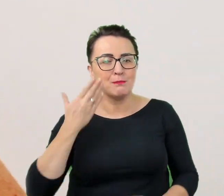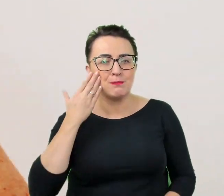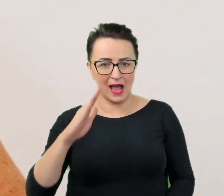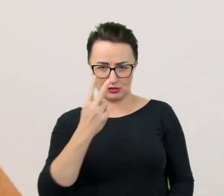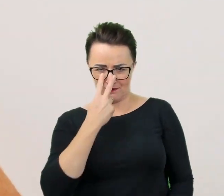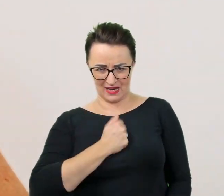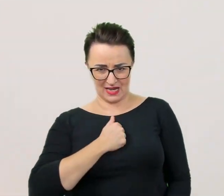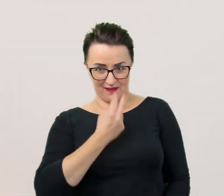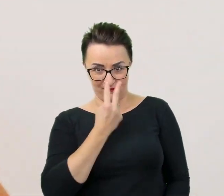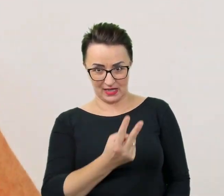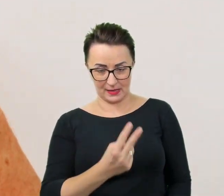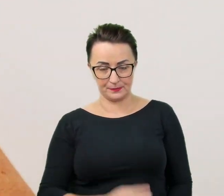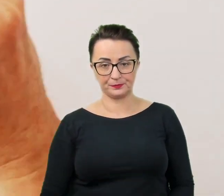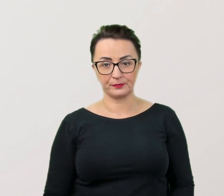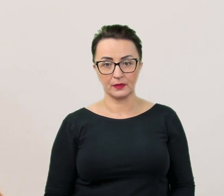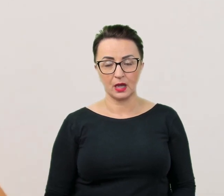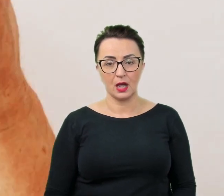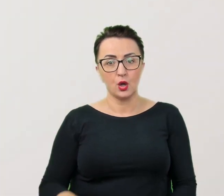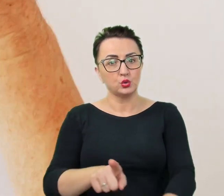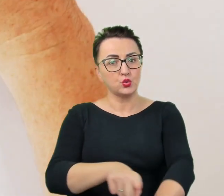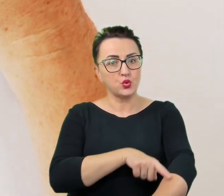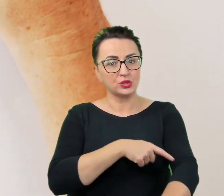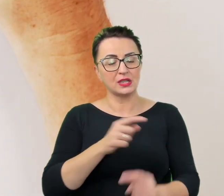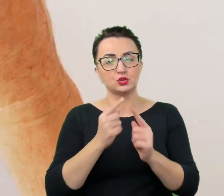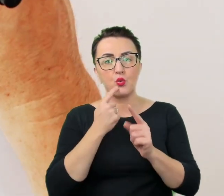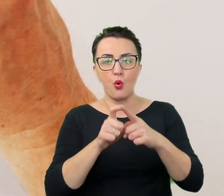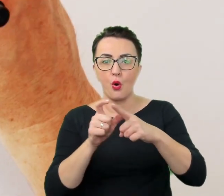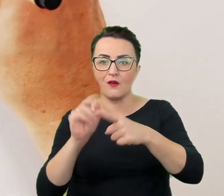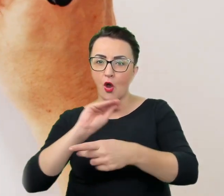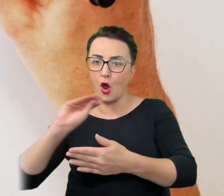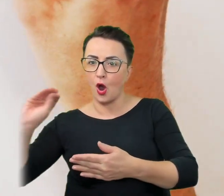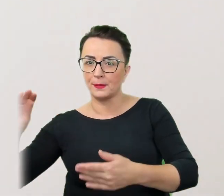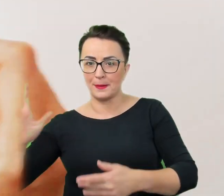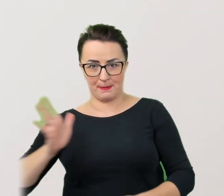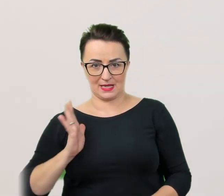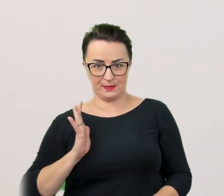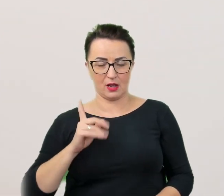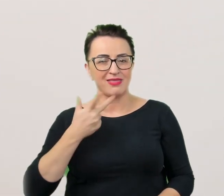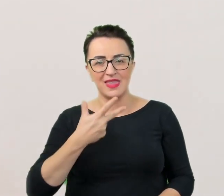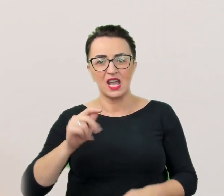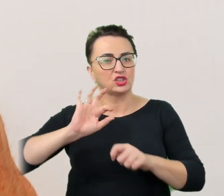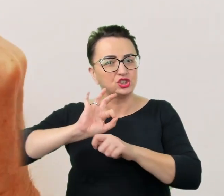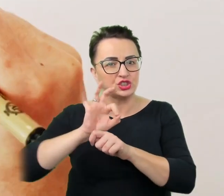Przyjęło się, że dłuższe nazwy opisowe są bezpieczne, czyli nie krzywdzą bezpośrednio zainteresowanych.